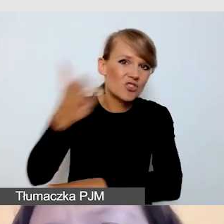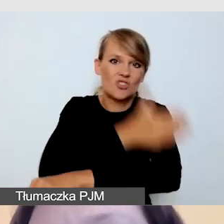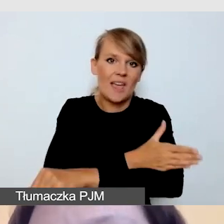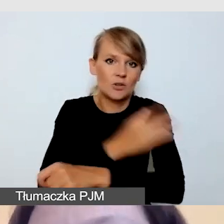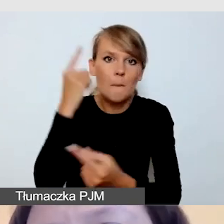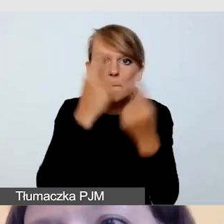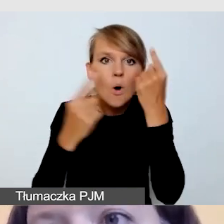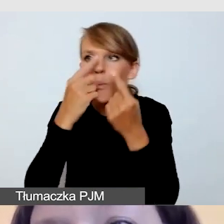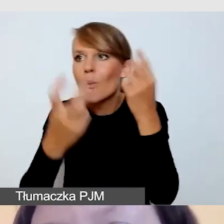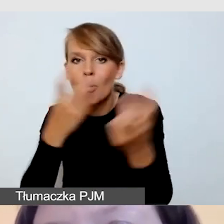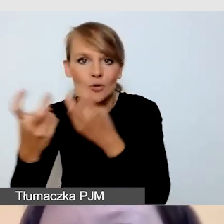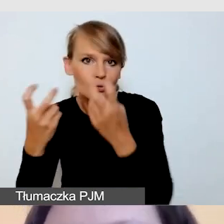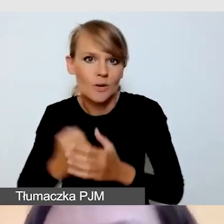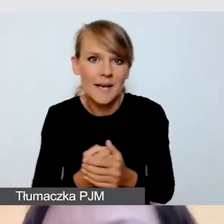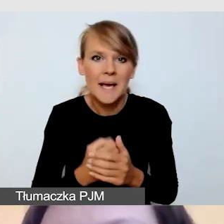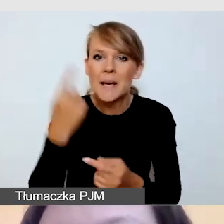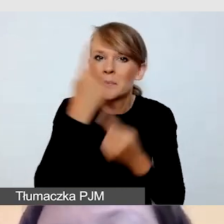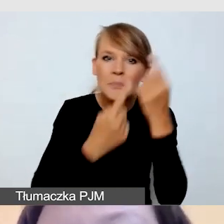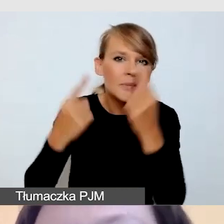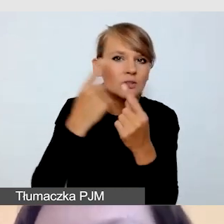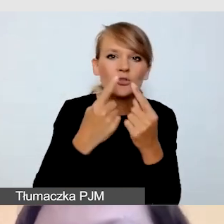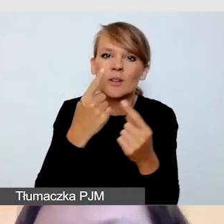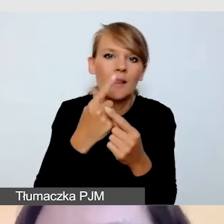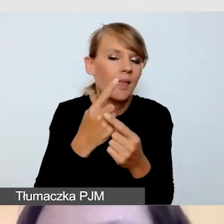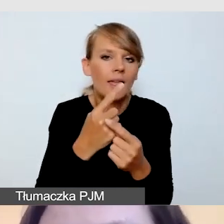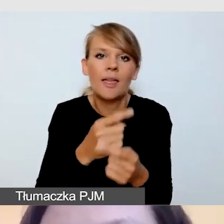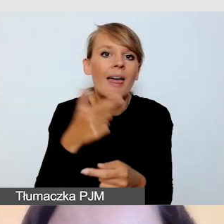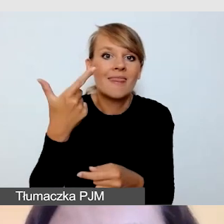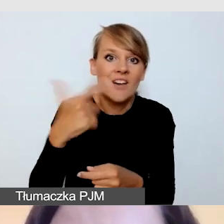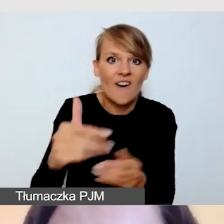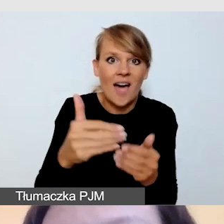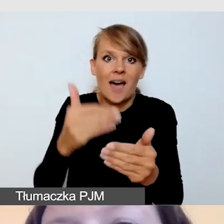Myślę, że minimum dwutygodniowym, najlepiej i bezpieczniej miesięcznym.